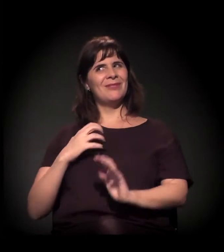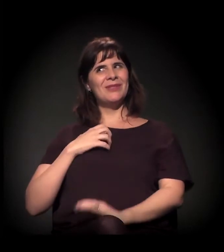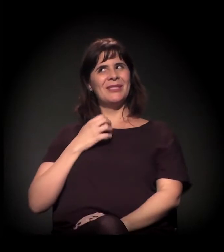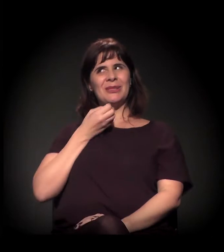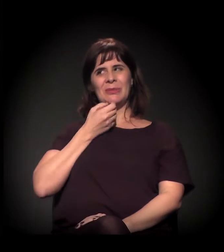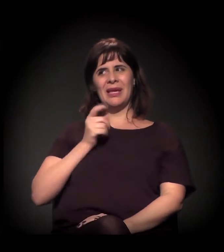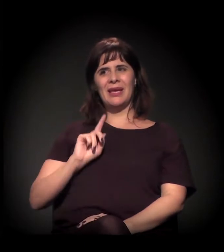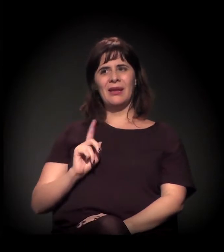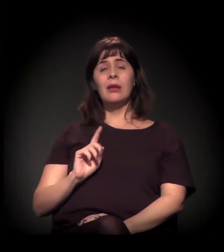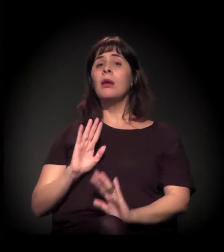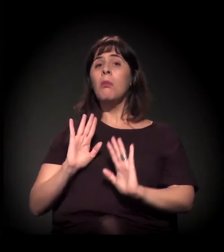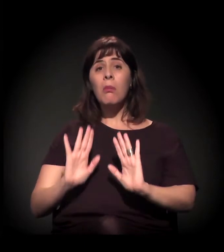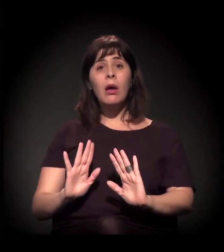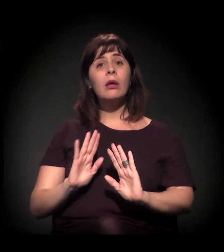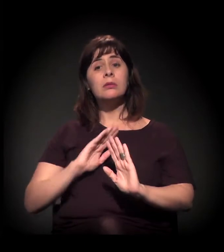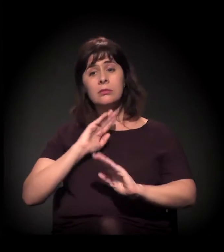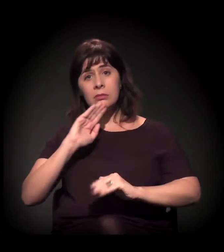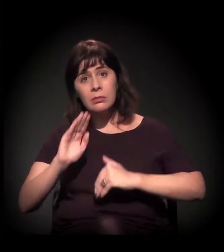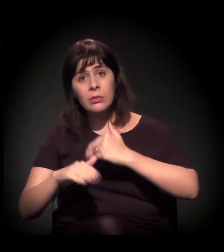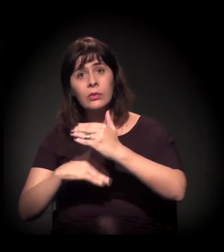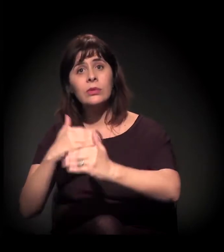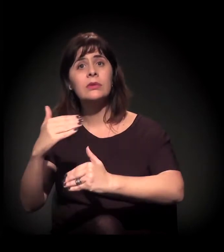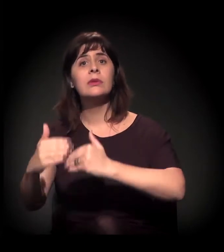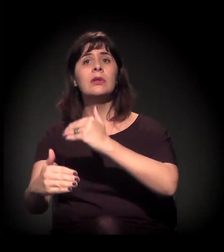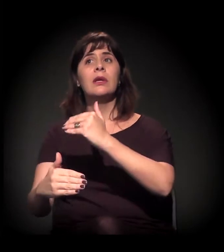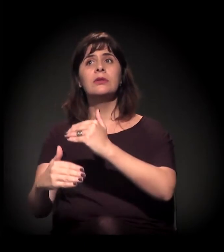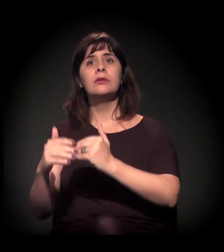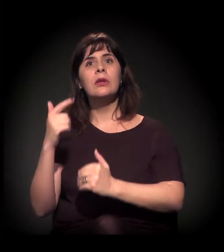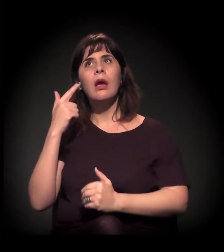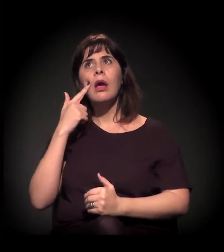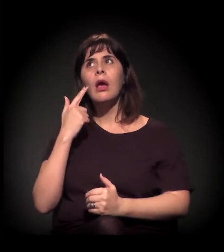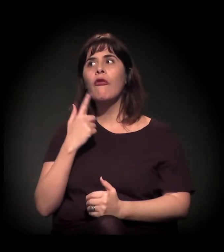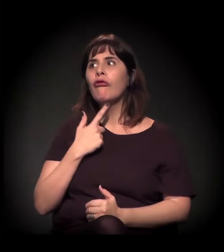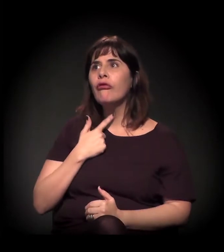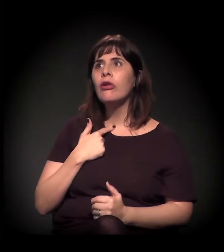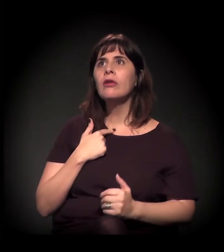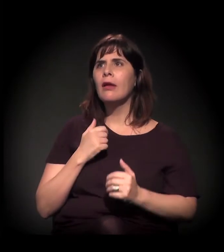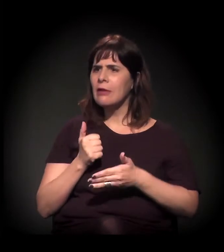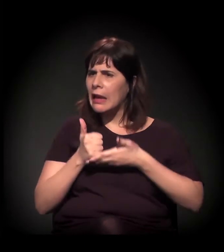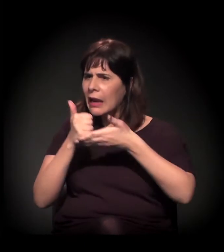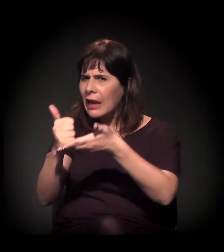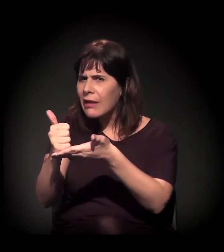mas que vêm nesse processo de "Ah, então vamos levar cultura”,